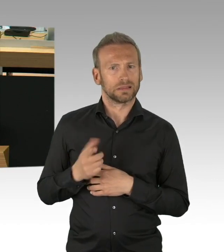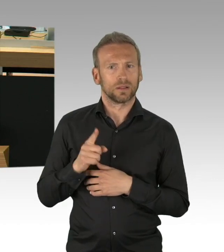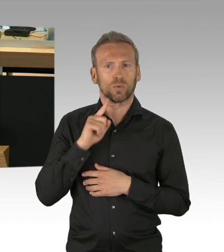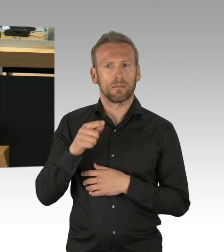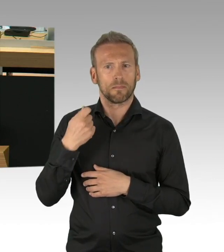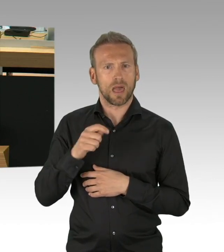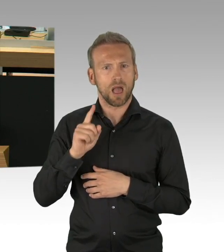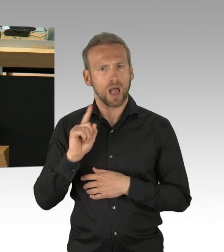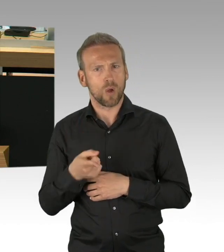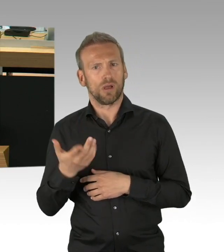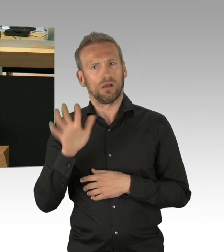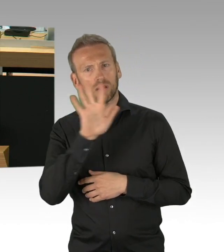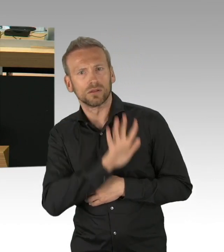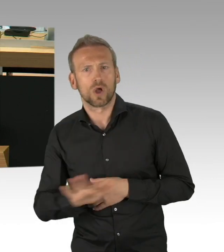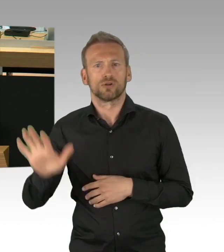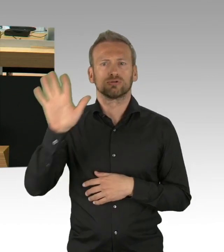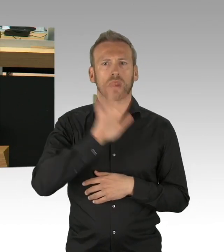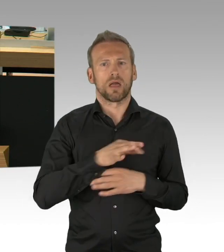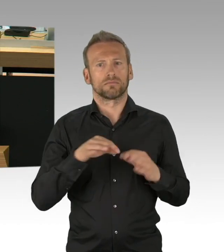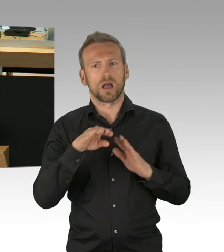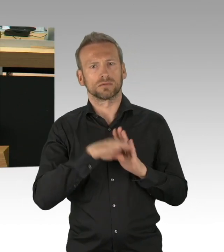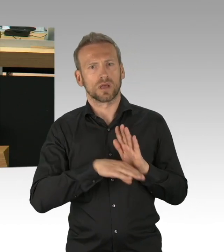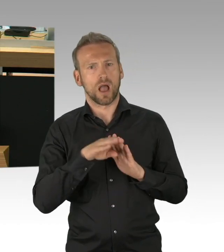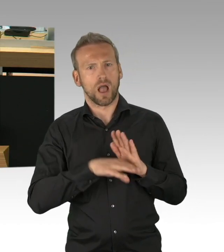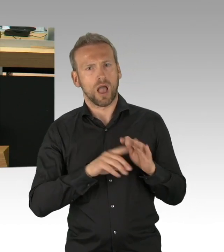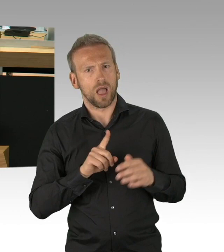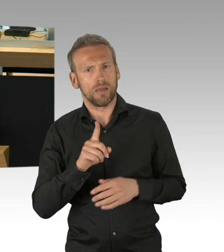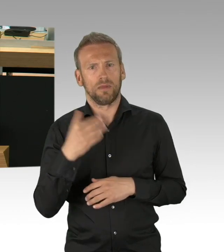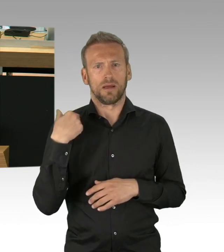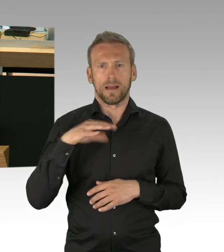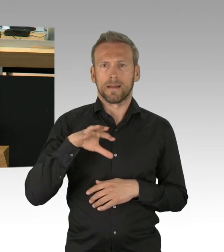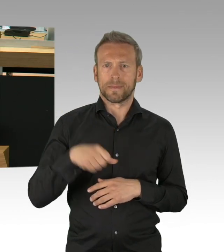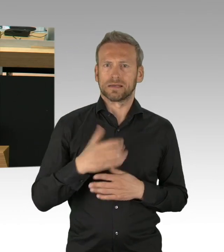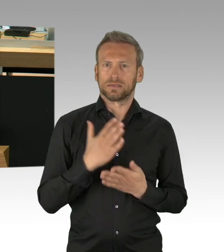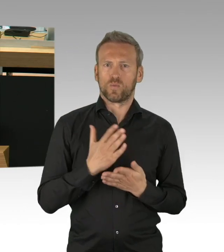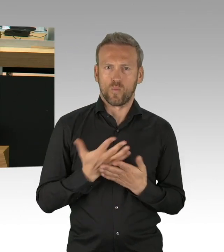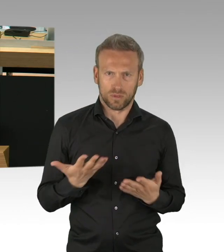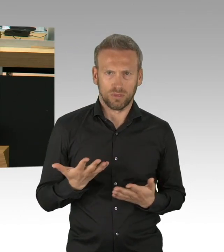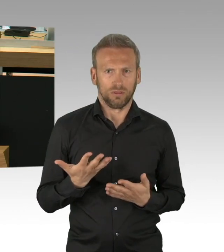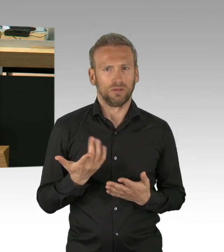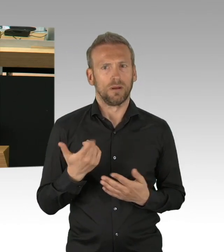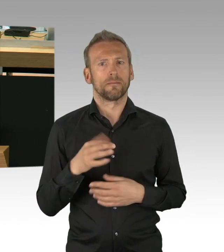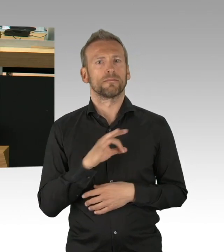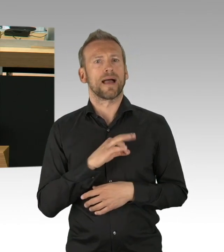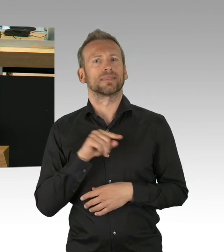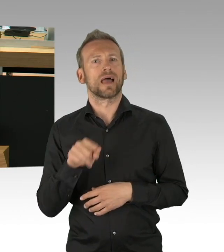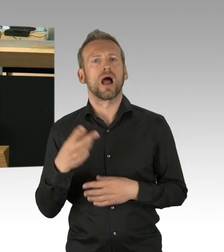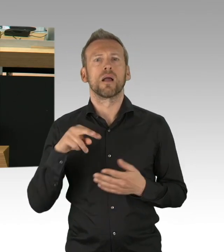Auch mit einem gewissen Vertrauensvorschuss die finanziellen Sofortmaßnahmen. Allerdings haben wir weder den Maßnahmen selbst,